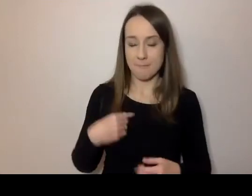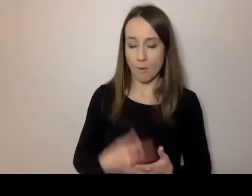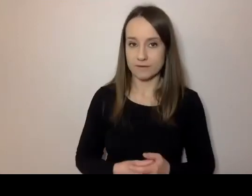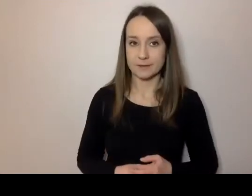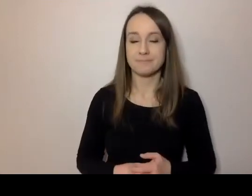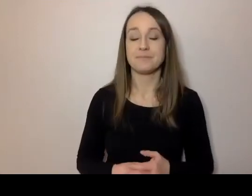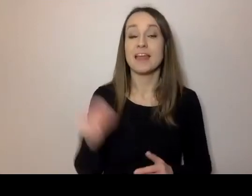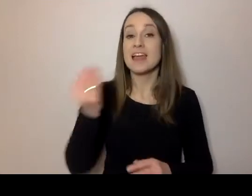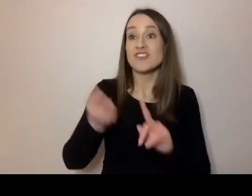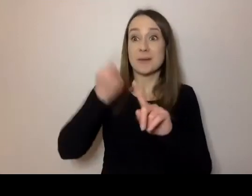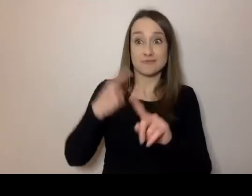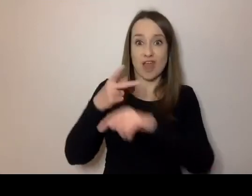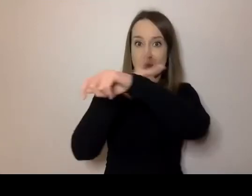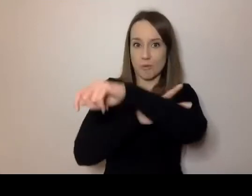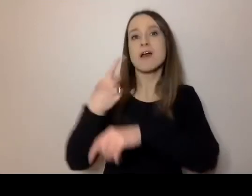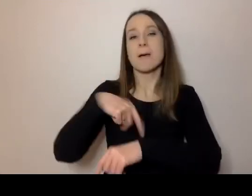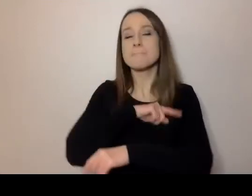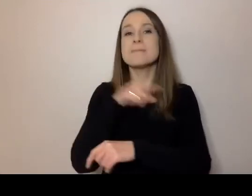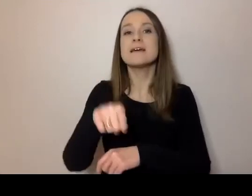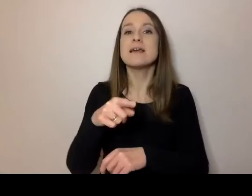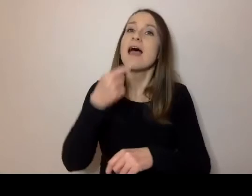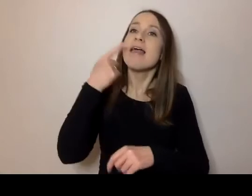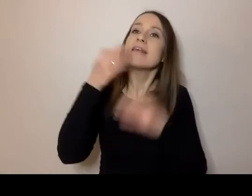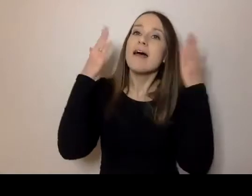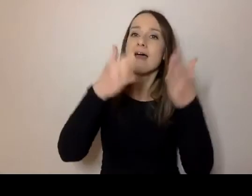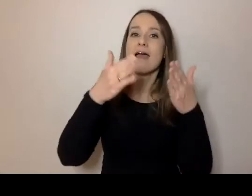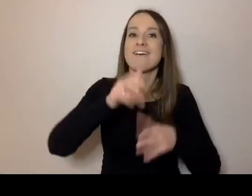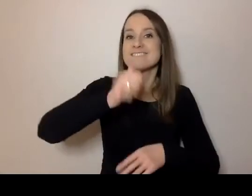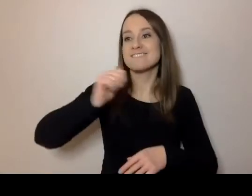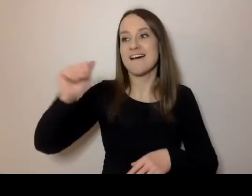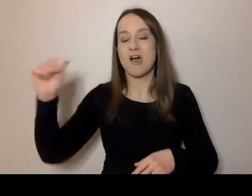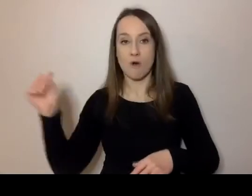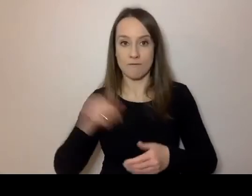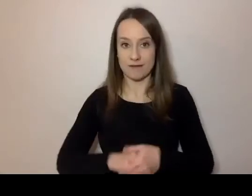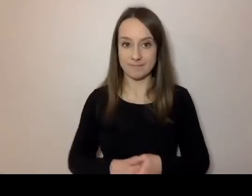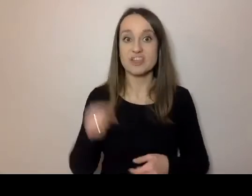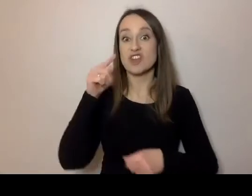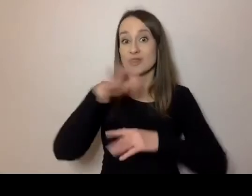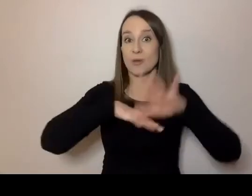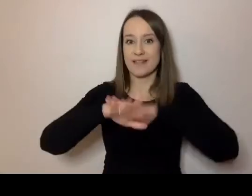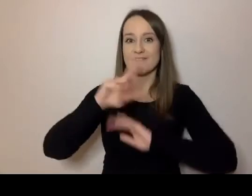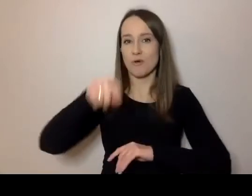to musimy przejść przez języki fachowe, branżowe. Czyli te, których zawodowo używają jakieś grupy.